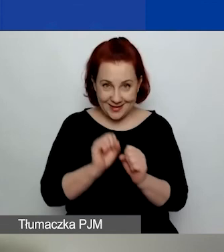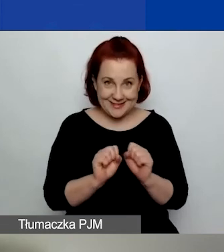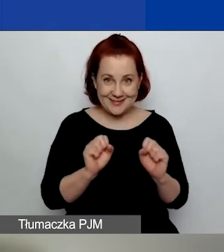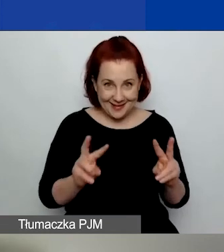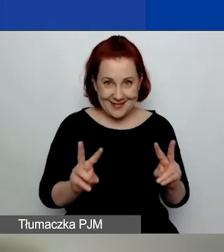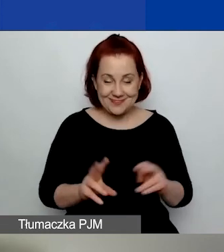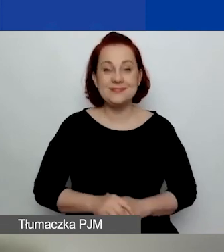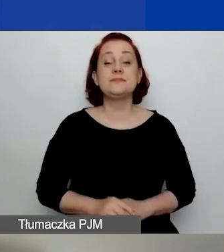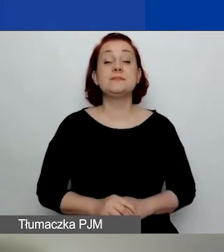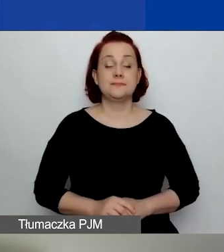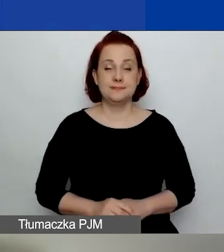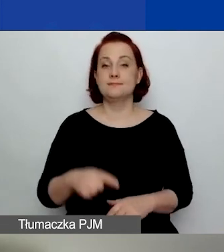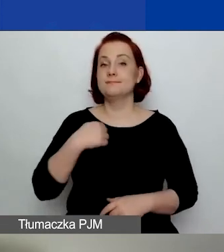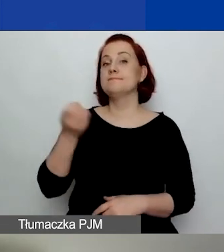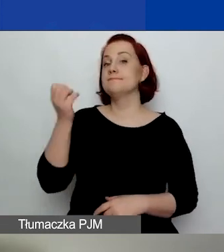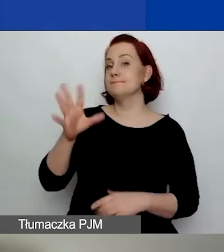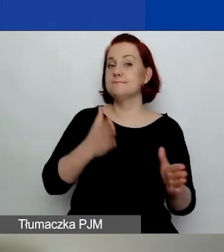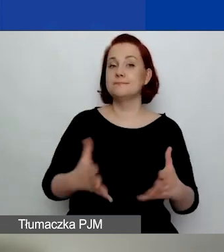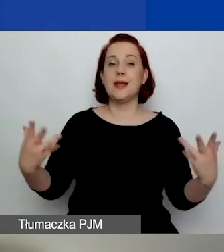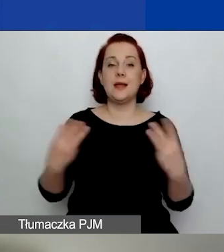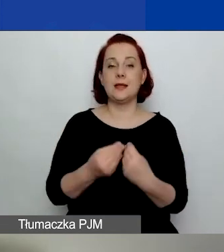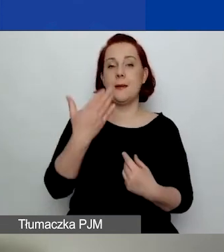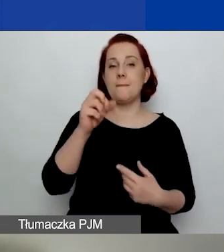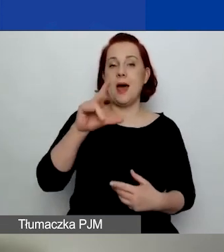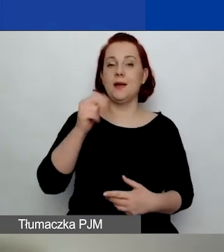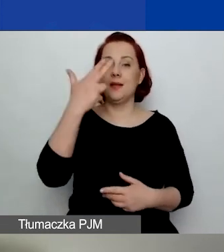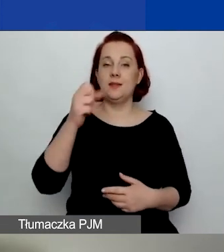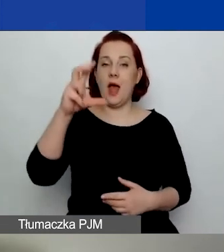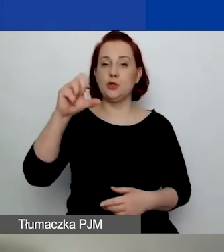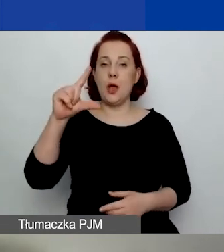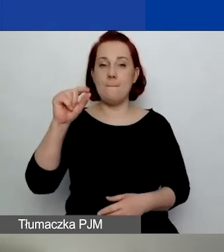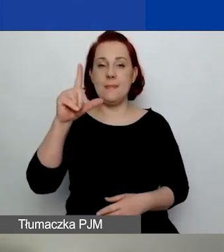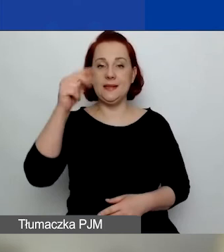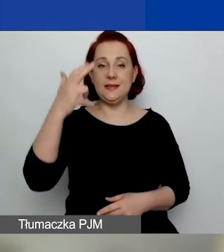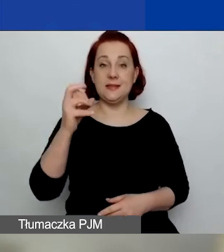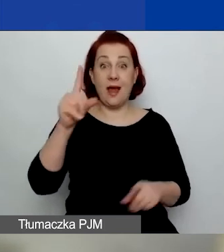Ja tę prezentację przygotowałam razem z Maryną Czaplińską, dlatego tutaj też jest jej nazwisko,